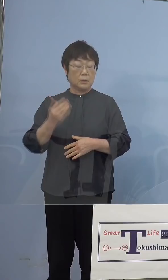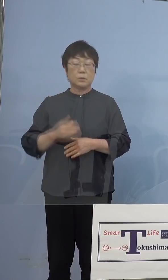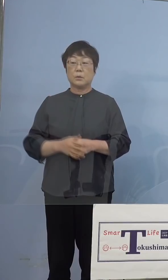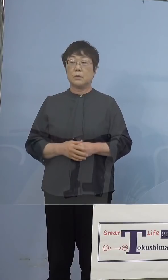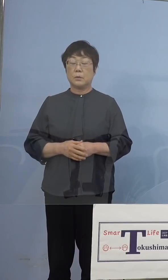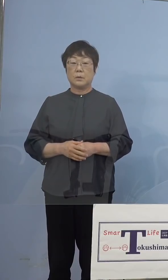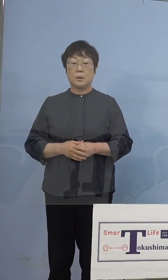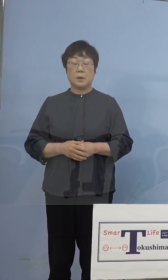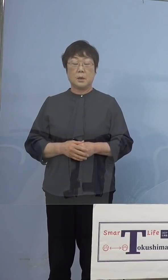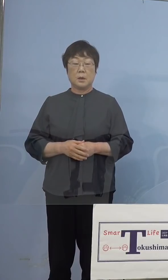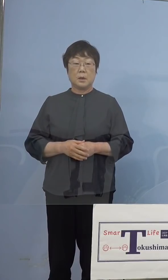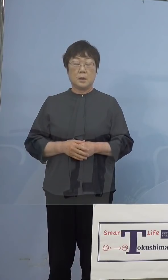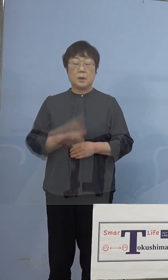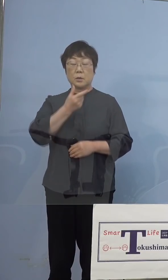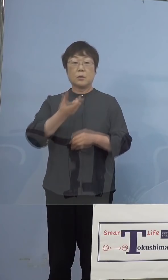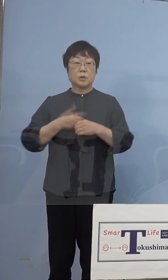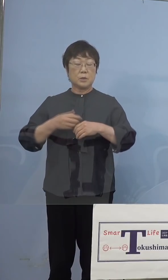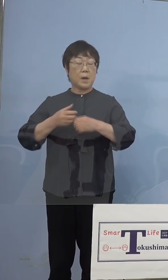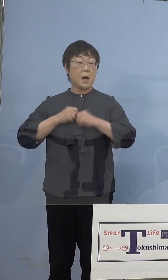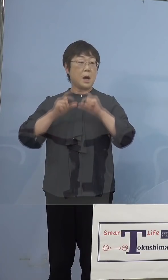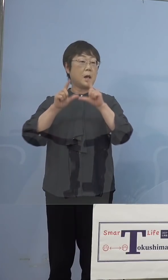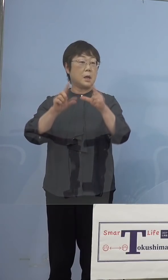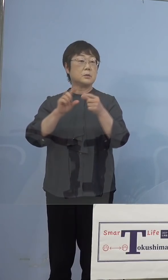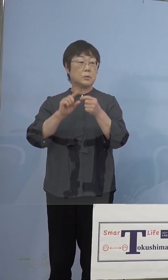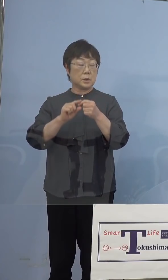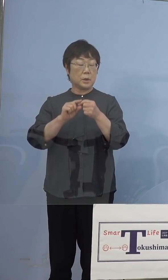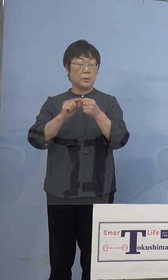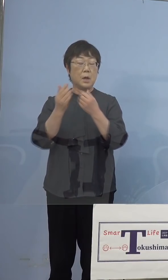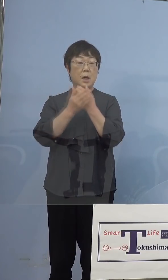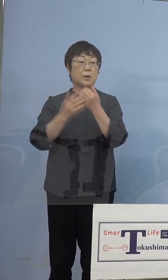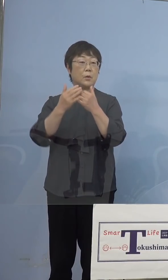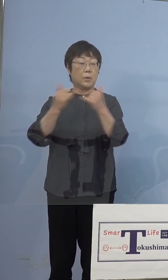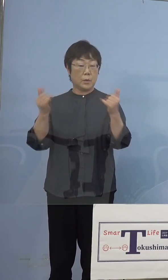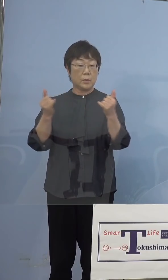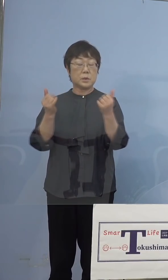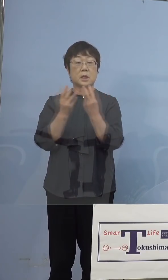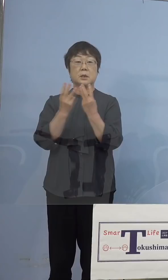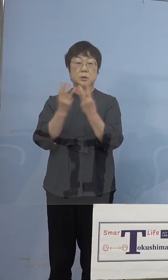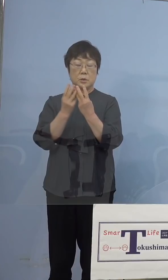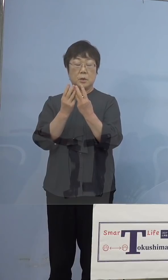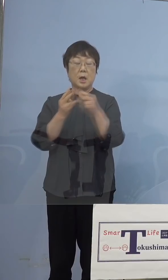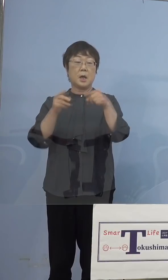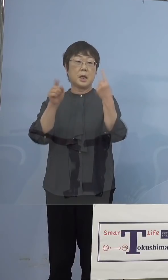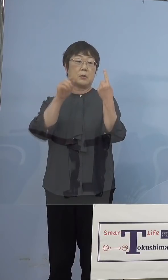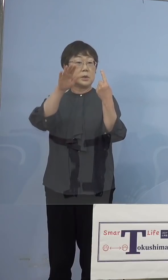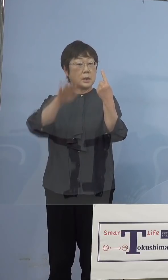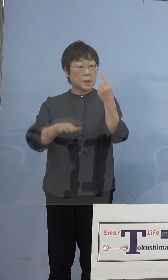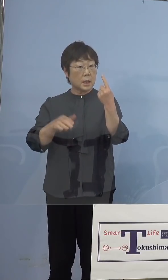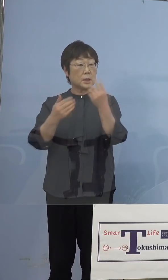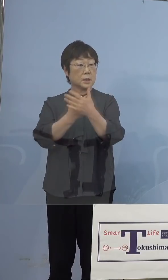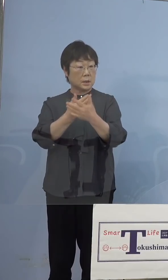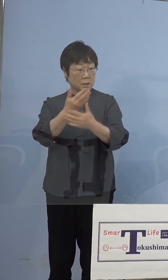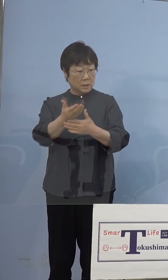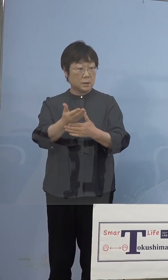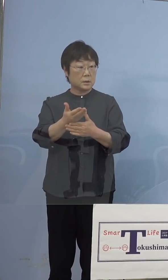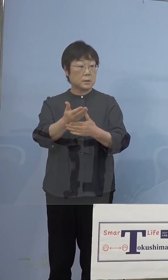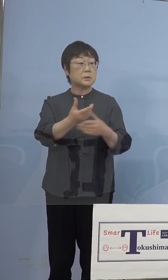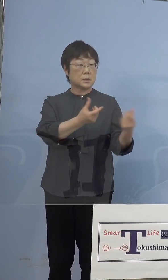とくしまアラートに関して、療養者数100人を 割ったという言い方だったと思うのですが これは100人未満ということですか （知事） はい、そういうことです